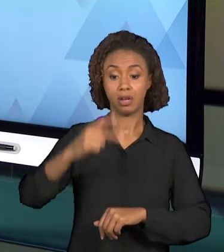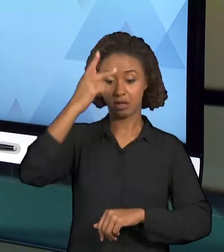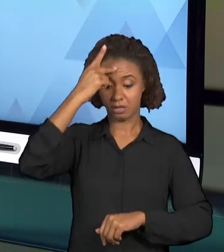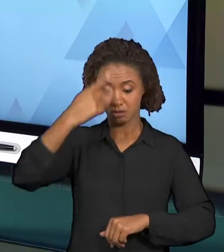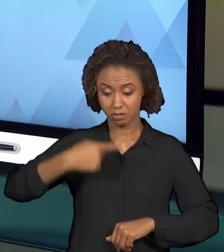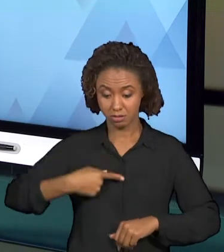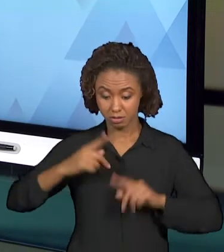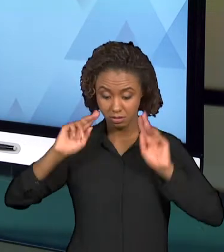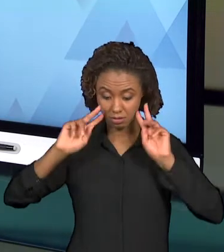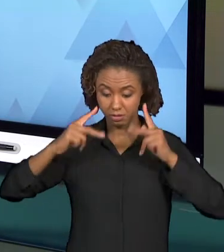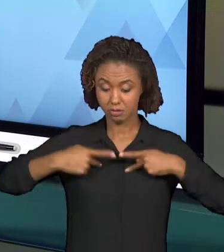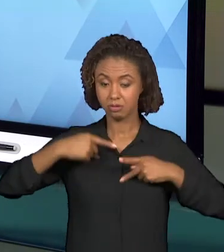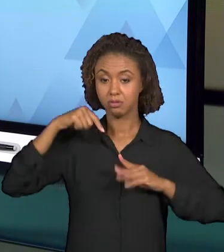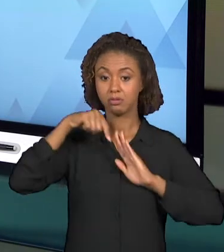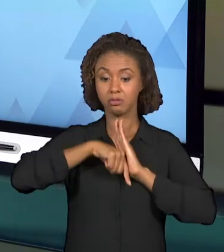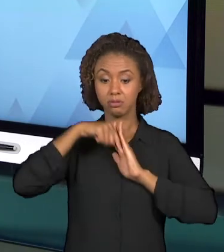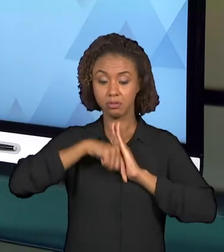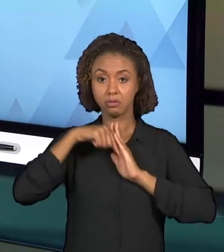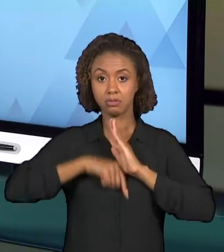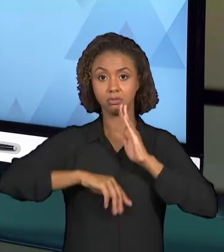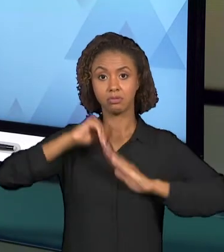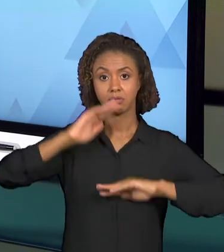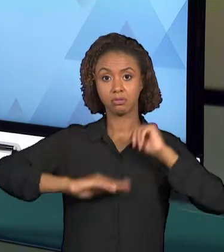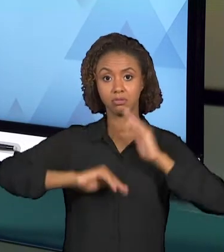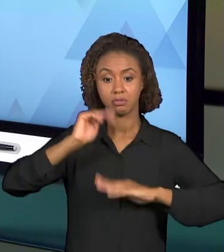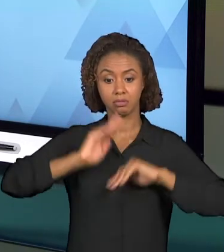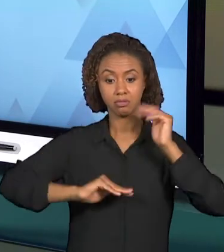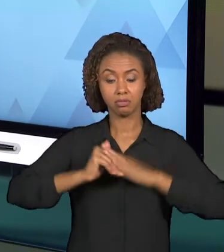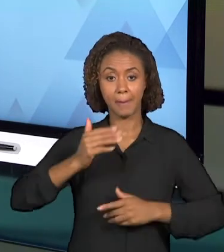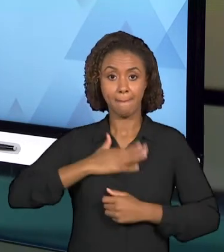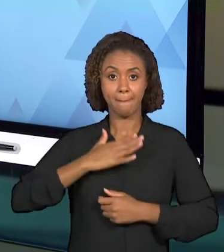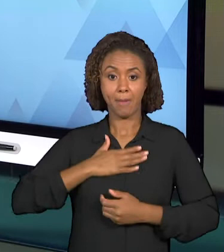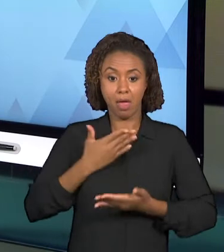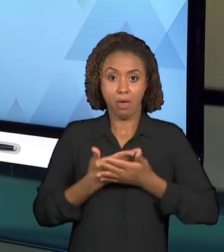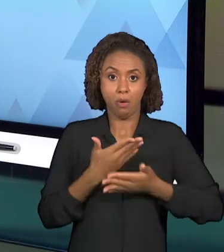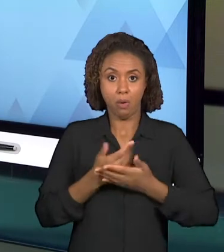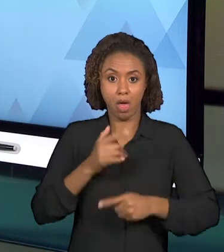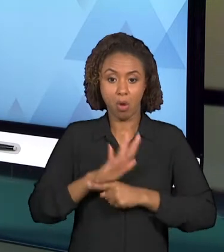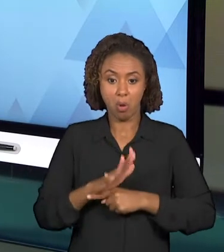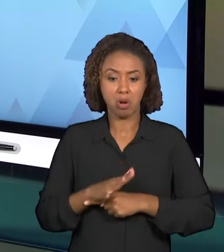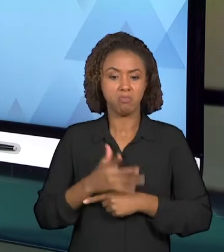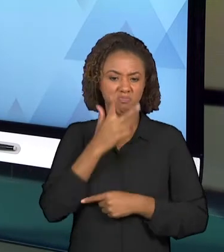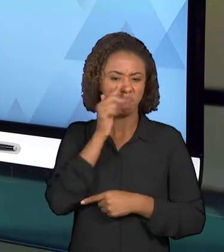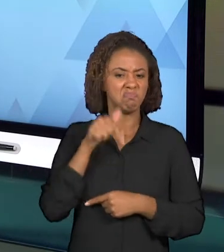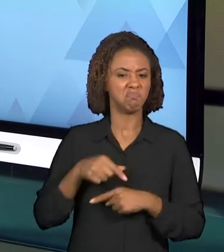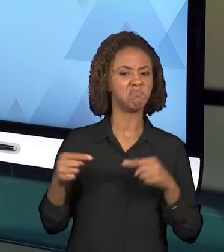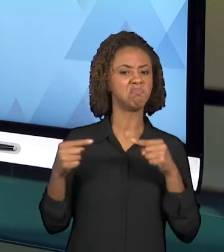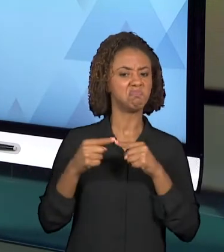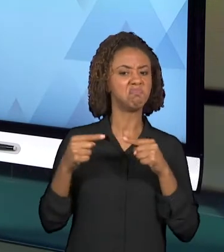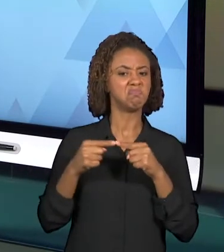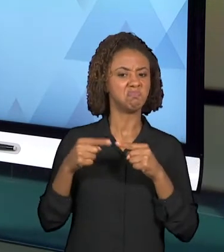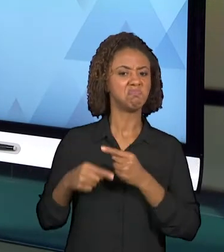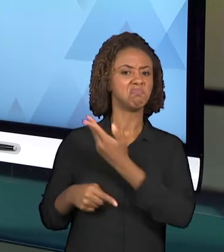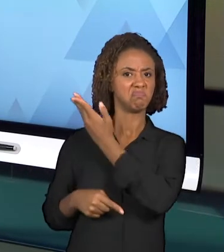PRÓPRIA VIDEOAULA, SE ELA FOI SUFICIENTE PARA RESPONDER ESSAS QUESTÕES INICIAIS QUE FORAM